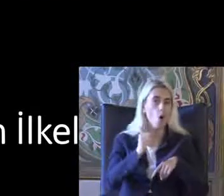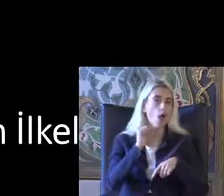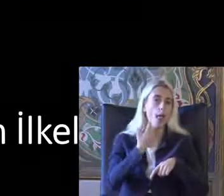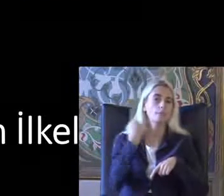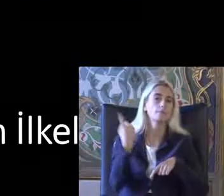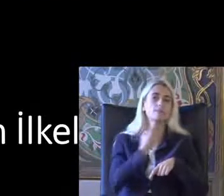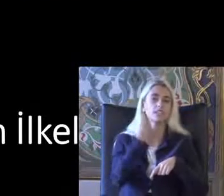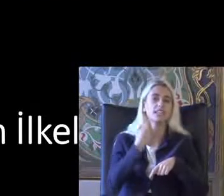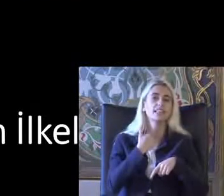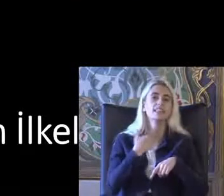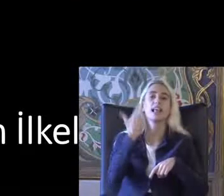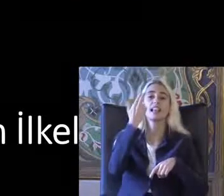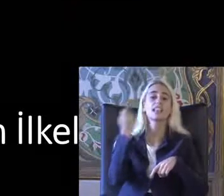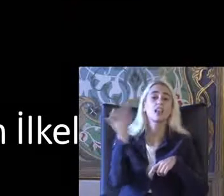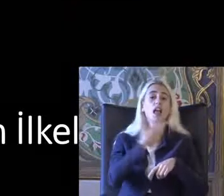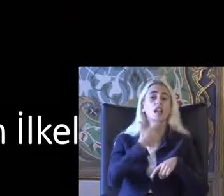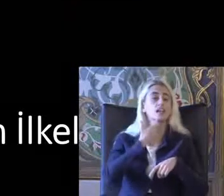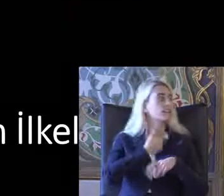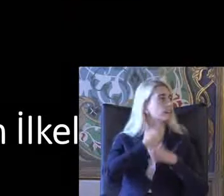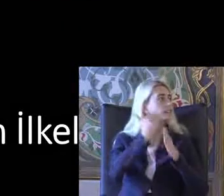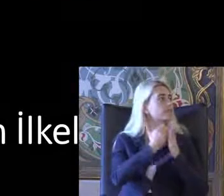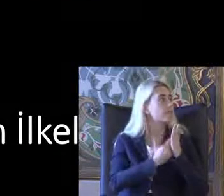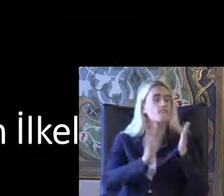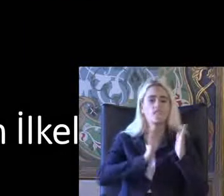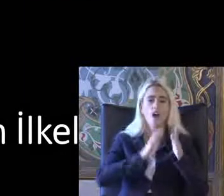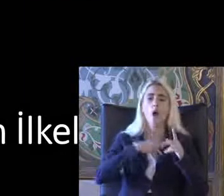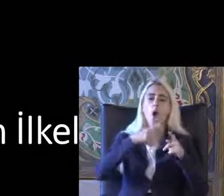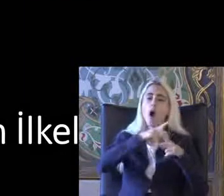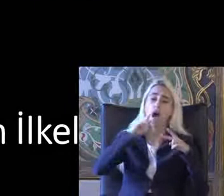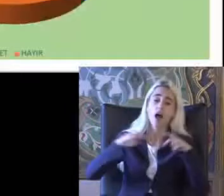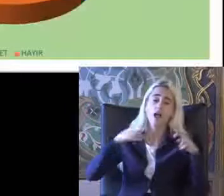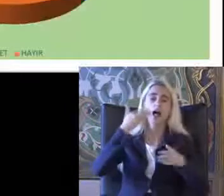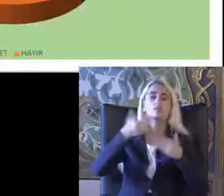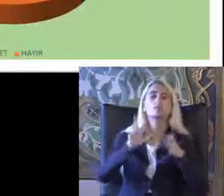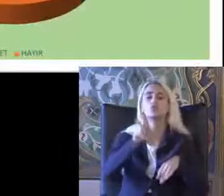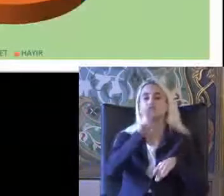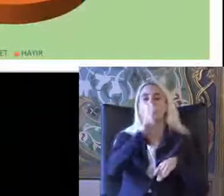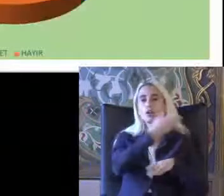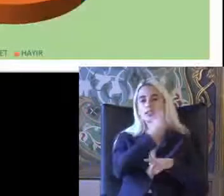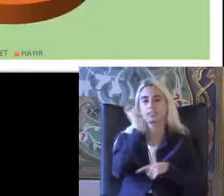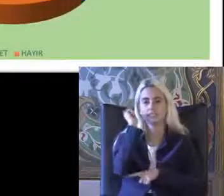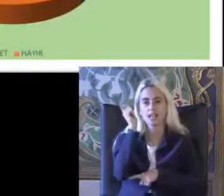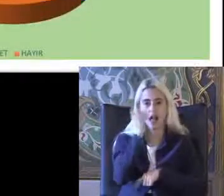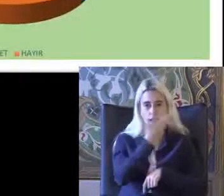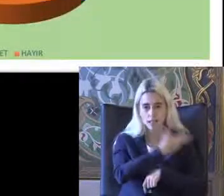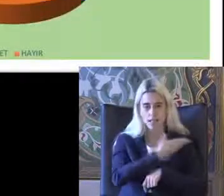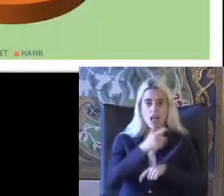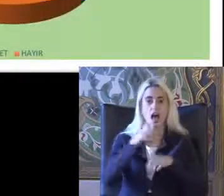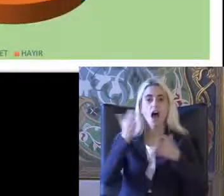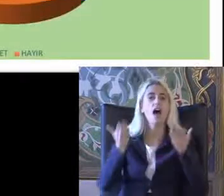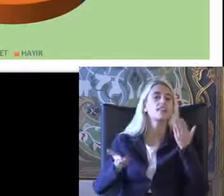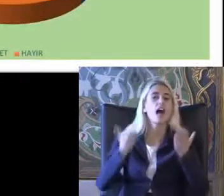7 tane ilçesi var çok ayrıntılara girmeyeceğim son slideteam Adalete erişim ile ilgili